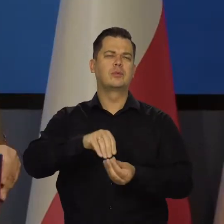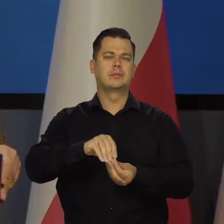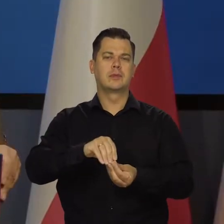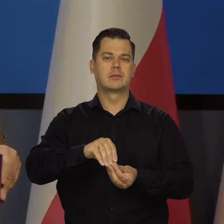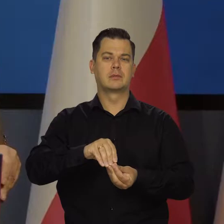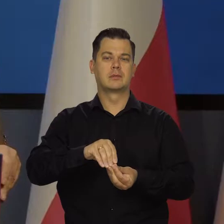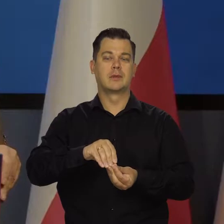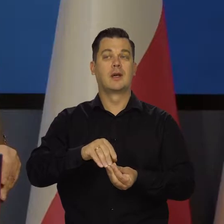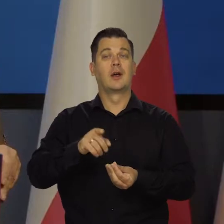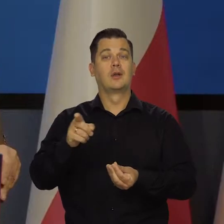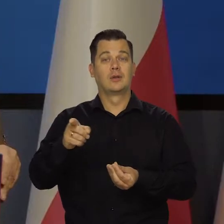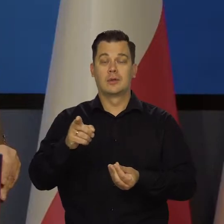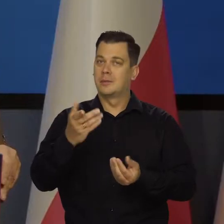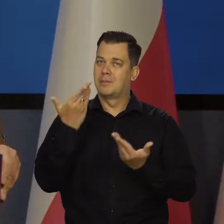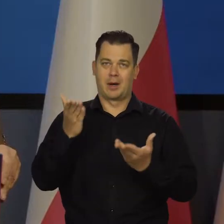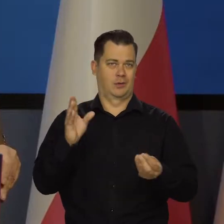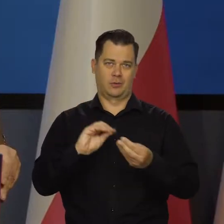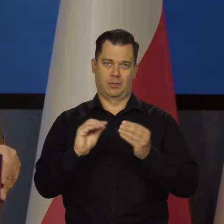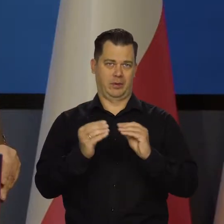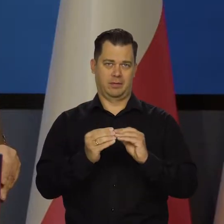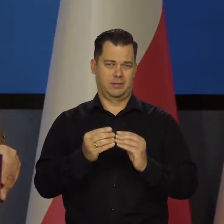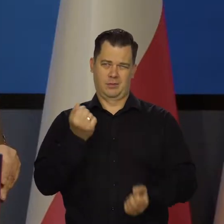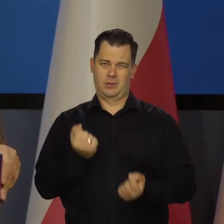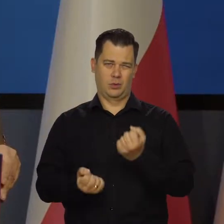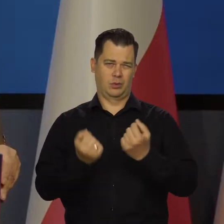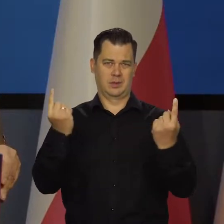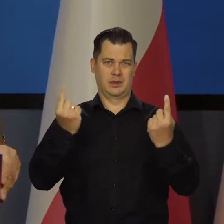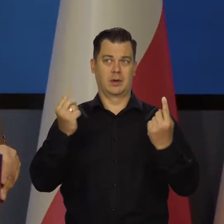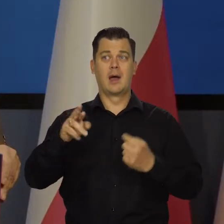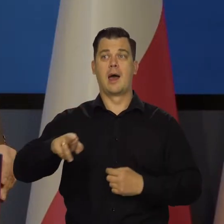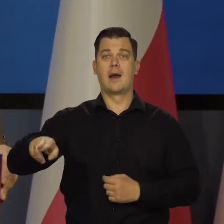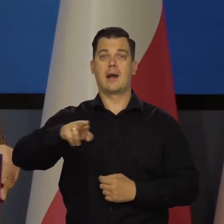No, wszystko się stało bardziej skomplikowane i trudniejsze dla Rady Polityki Pieniężnej.